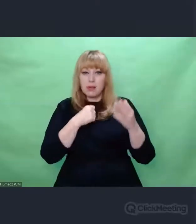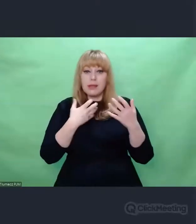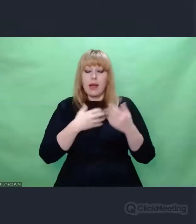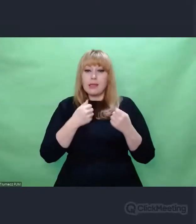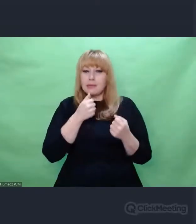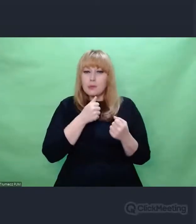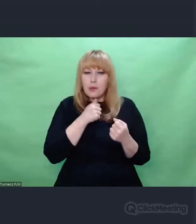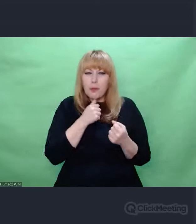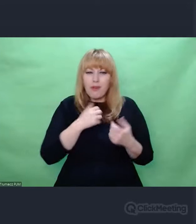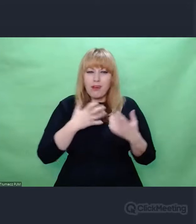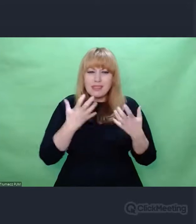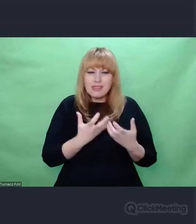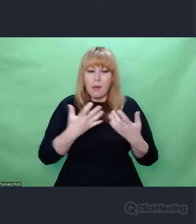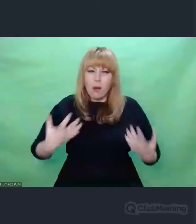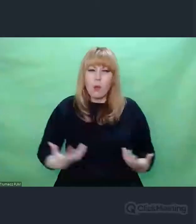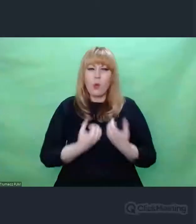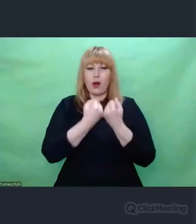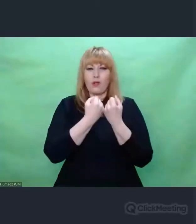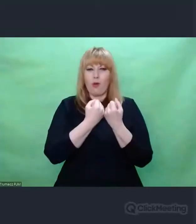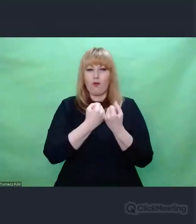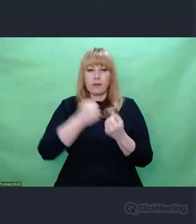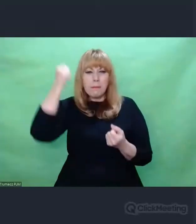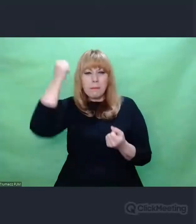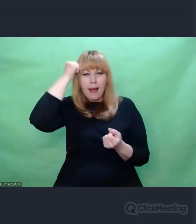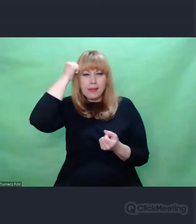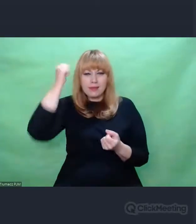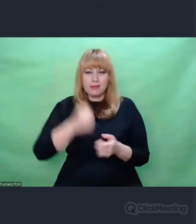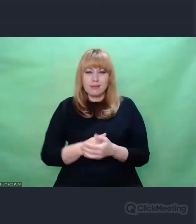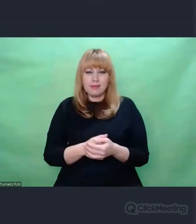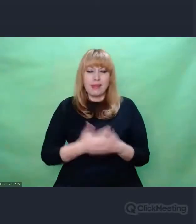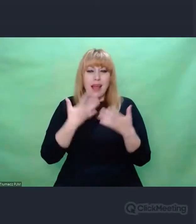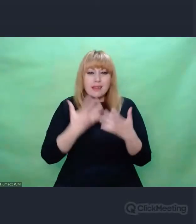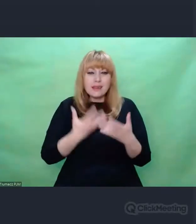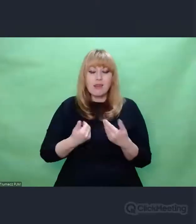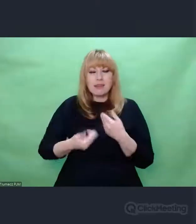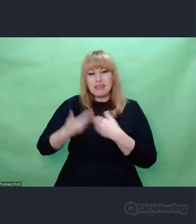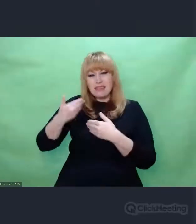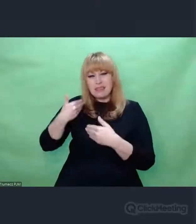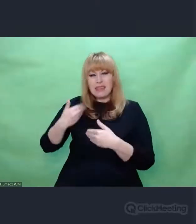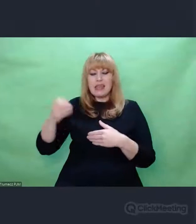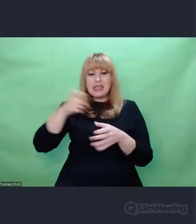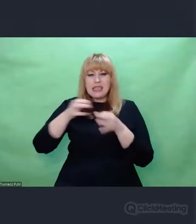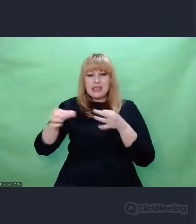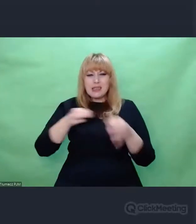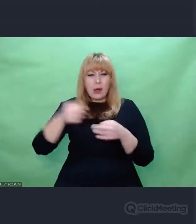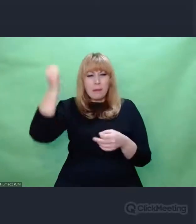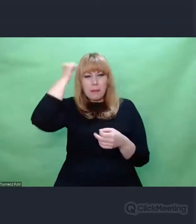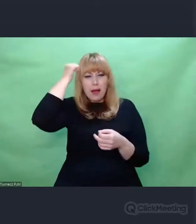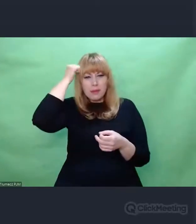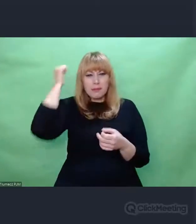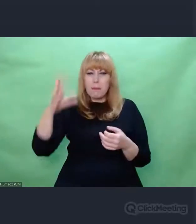I pamiętania o tym, że, rzeczy które były, były. Zdarzyły się. Zdarzyły się między konkretnymi ludźmi.